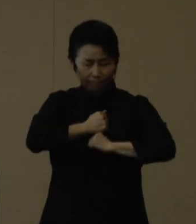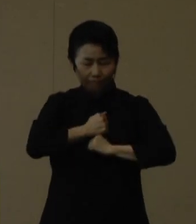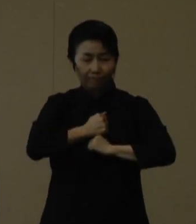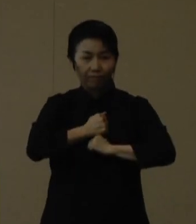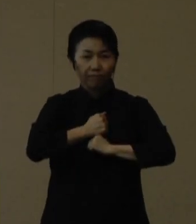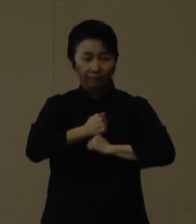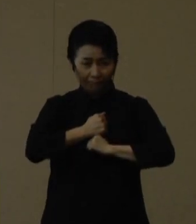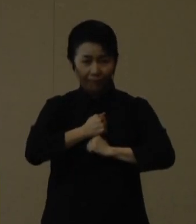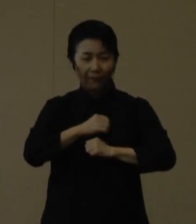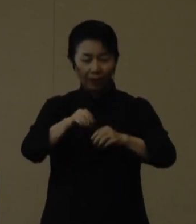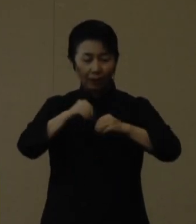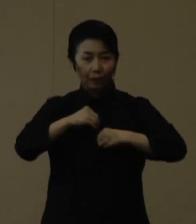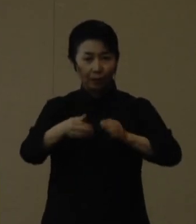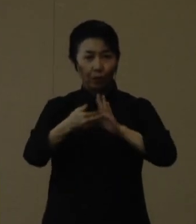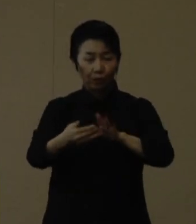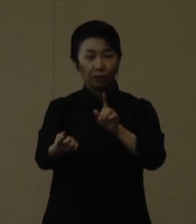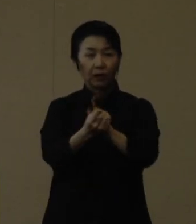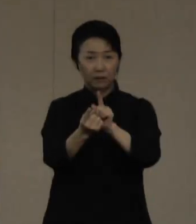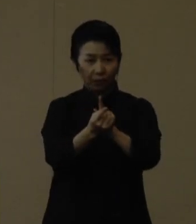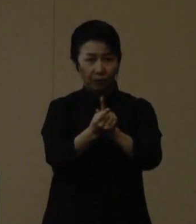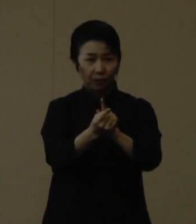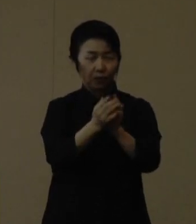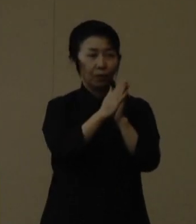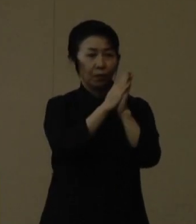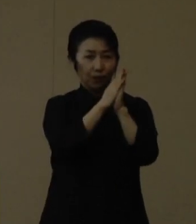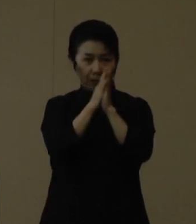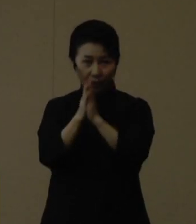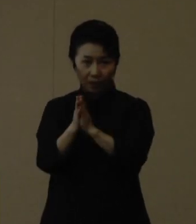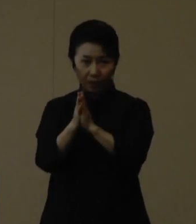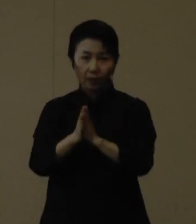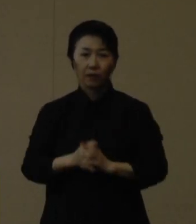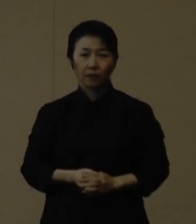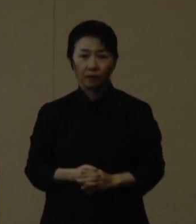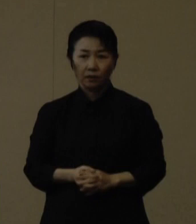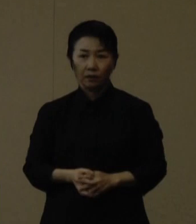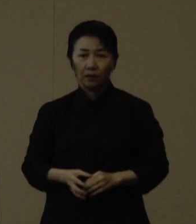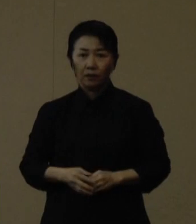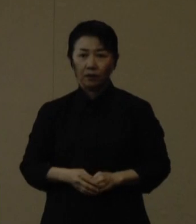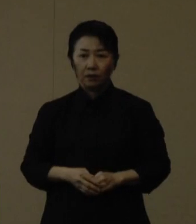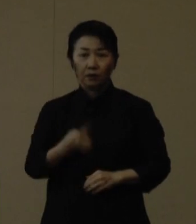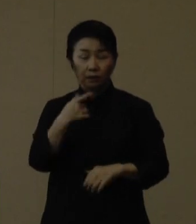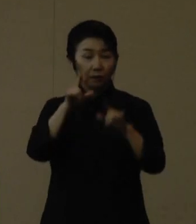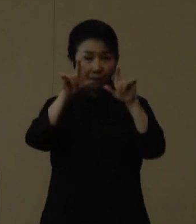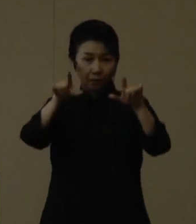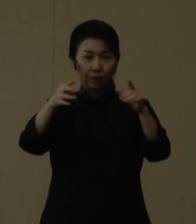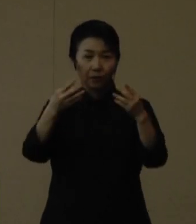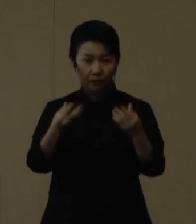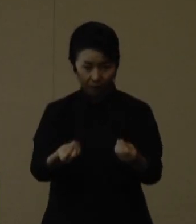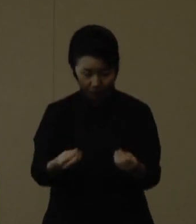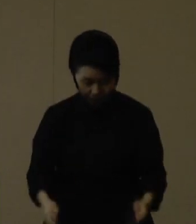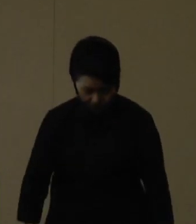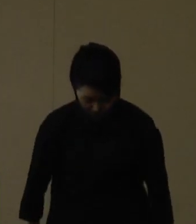感染対策の徹底をどうぞよろしくお願いいたします。 はい、発表は以上です